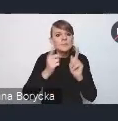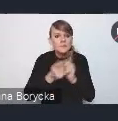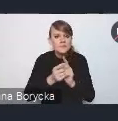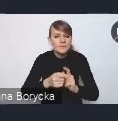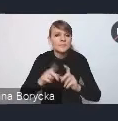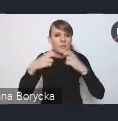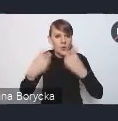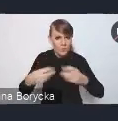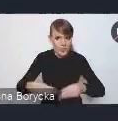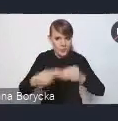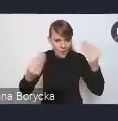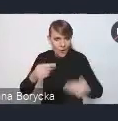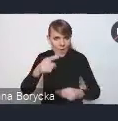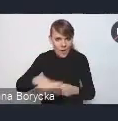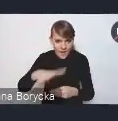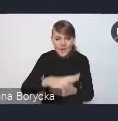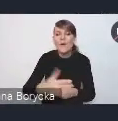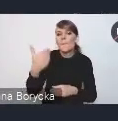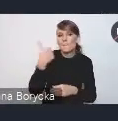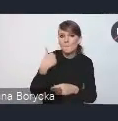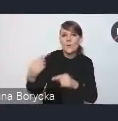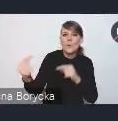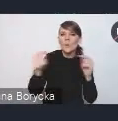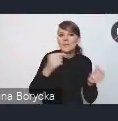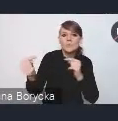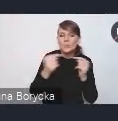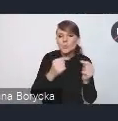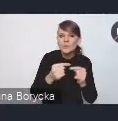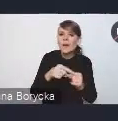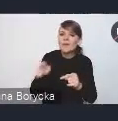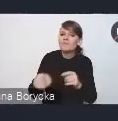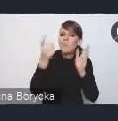dyskutowaliśmy o postulatach i rozwiązaniach,